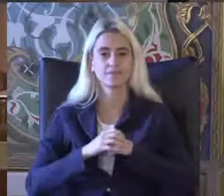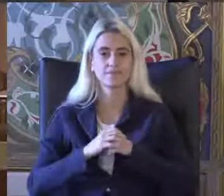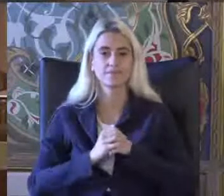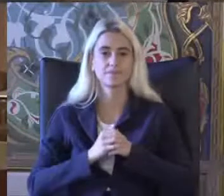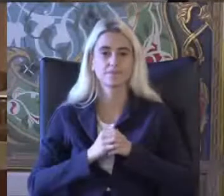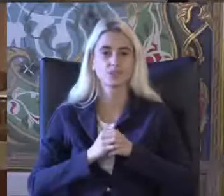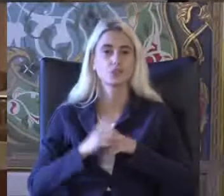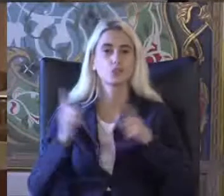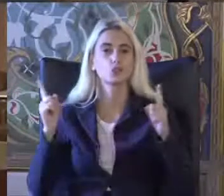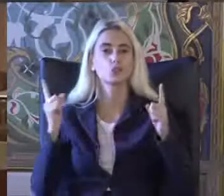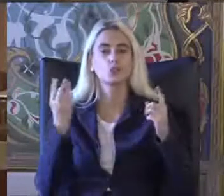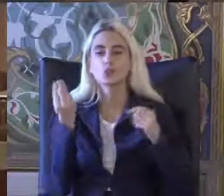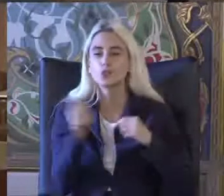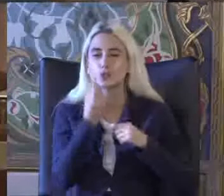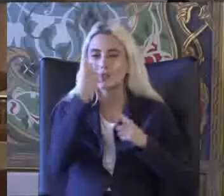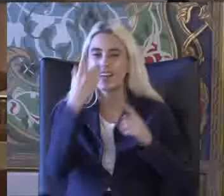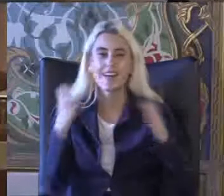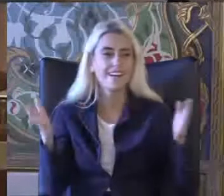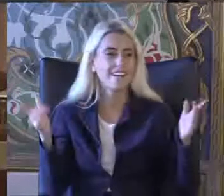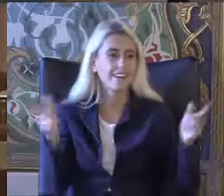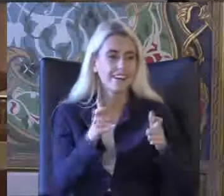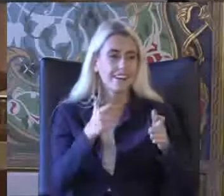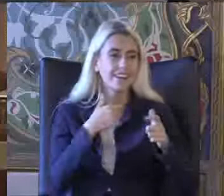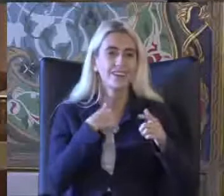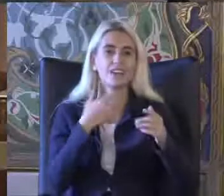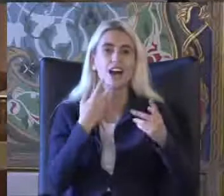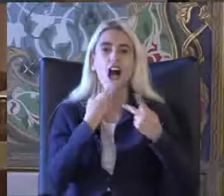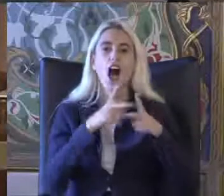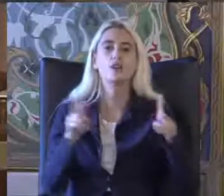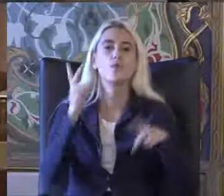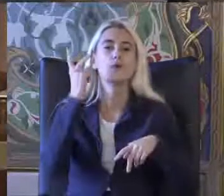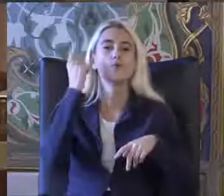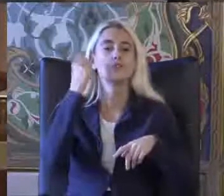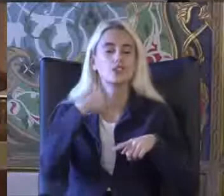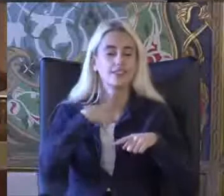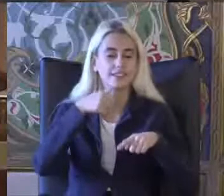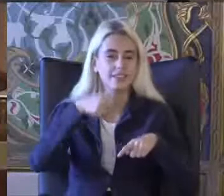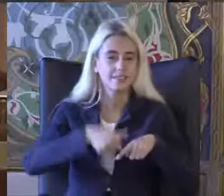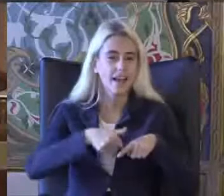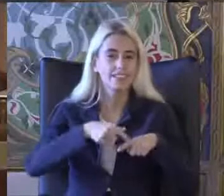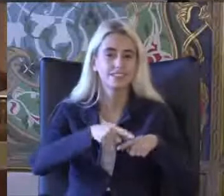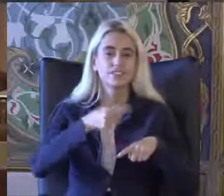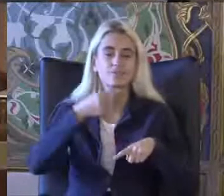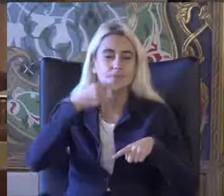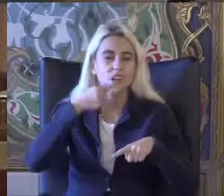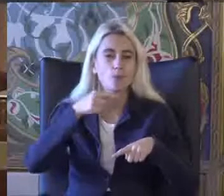Küçük bir ortam olunca herhalde bende kapatmayı açmayı unuttum ben çok böyle